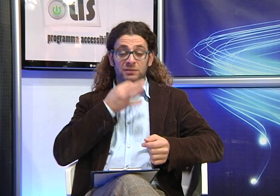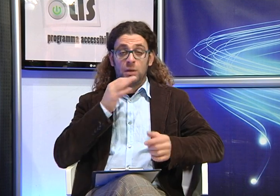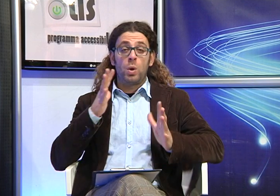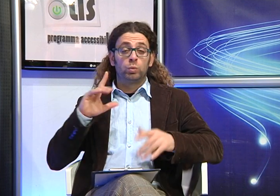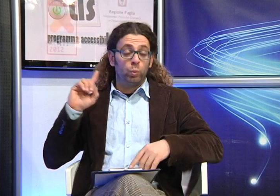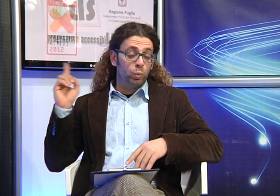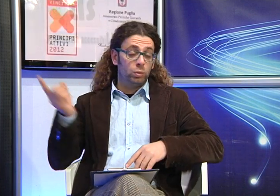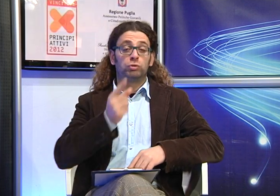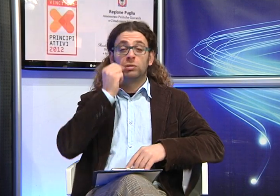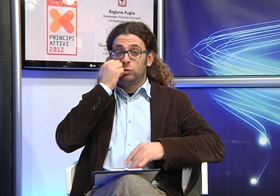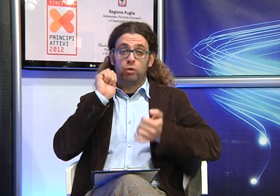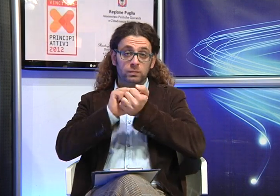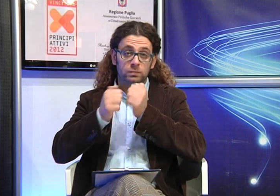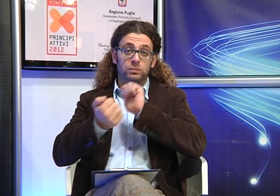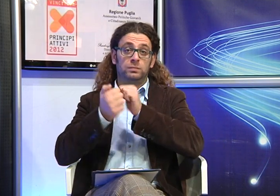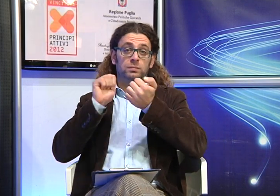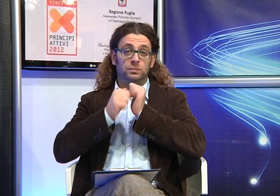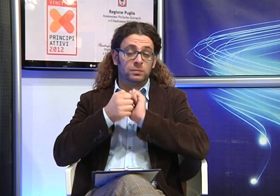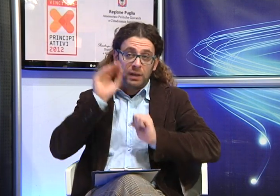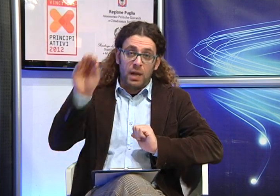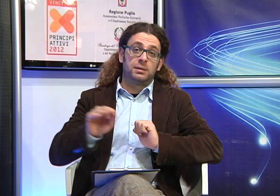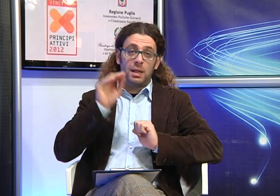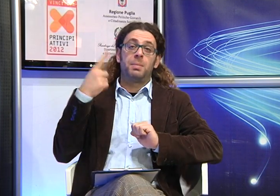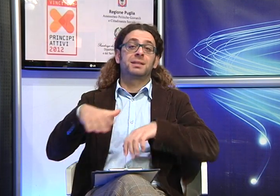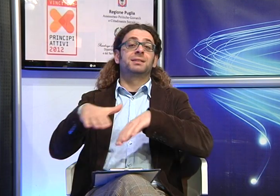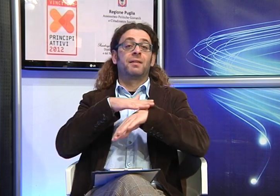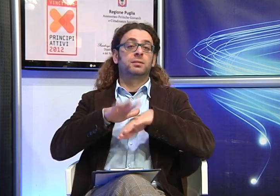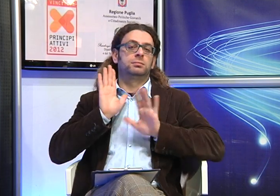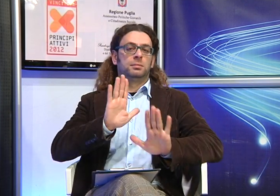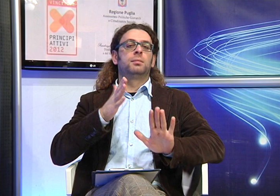ambito scolastico pertanto quasi tutti i genitori sono costretti a lottare per